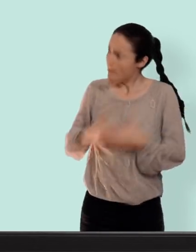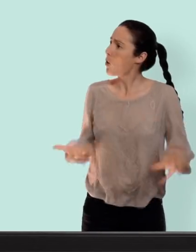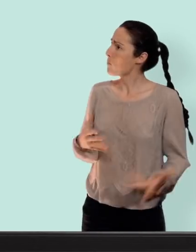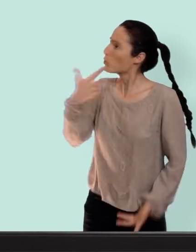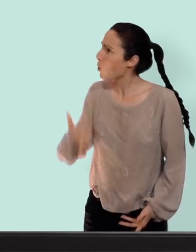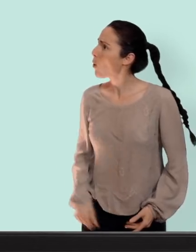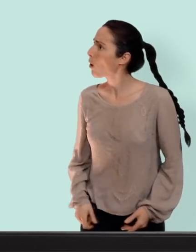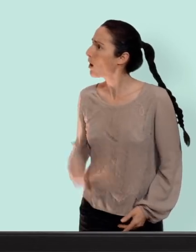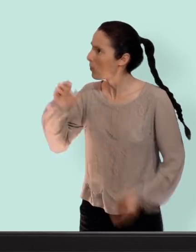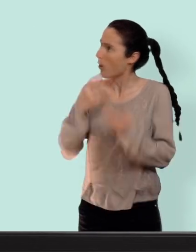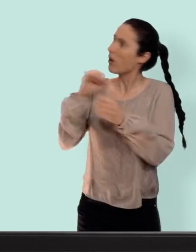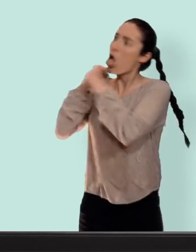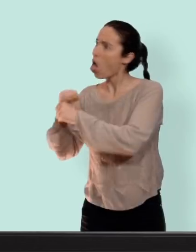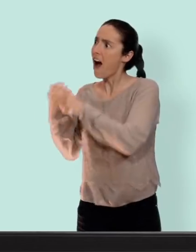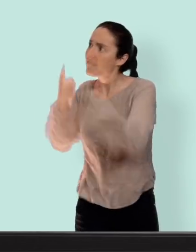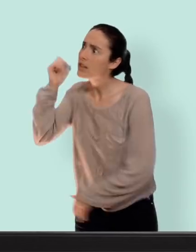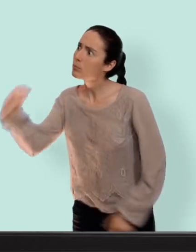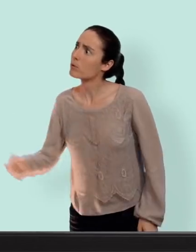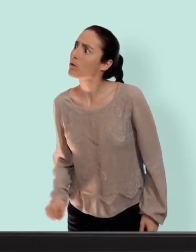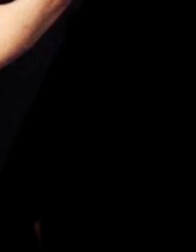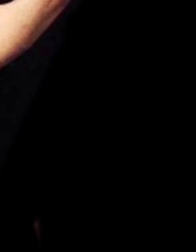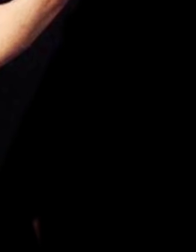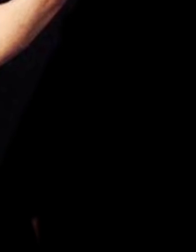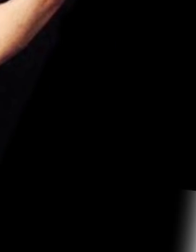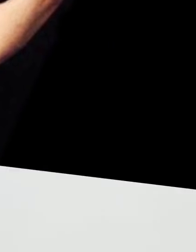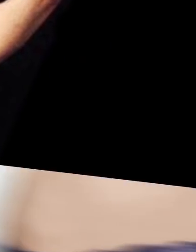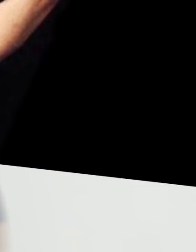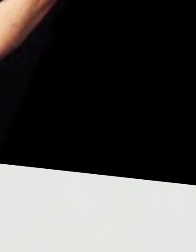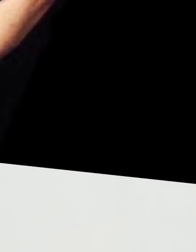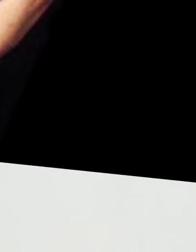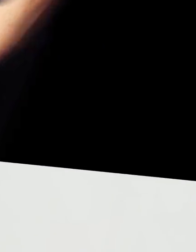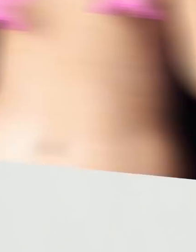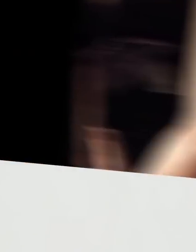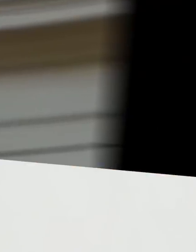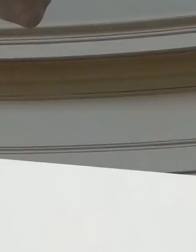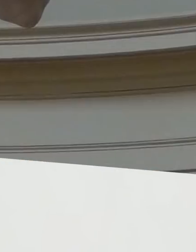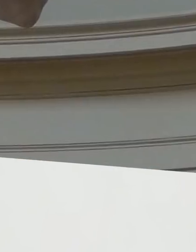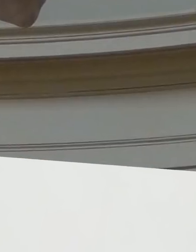deux et puis ça pourrait bien te concerner à vie